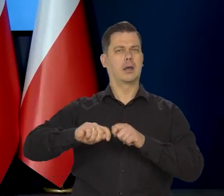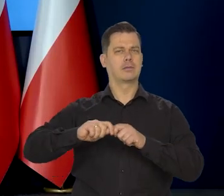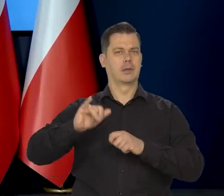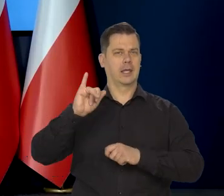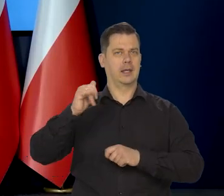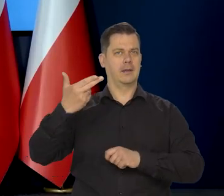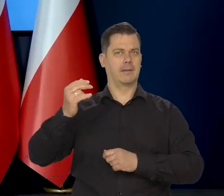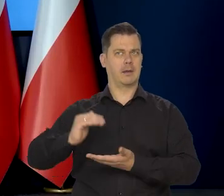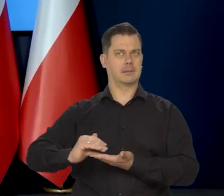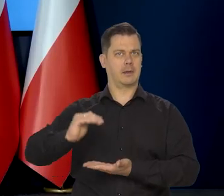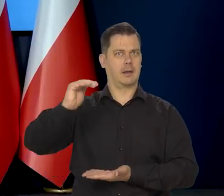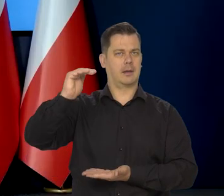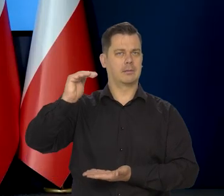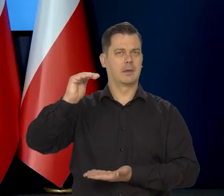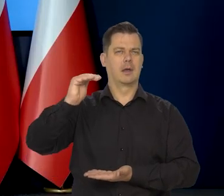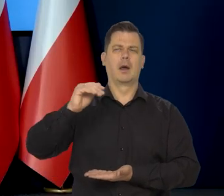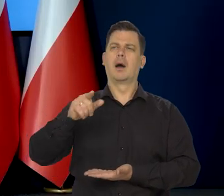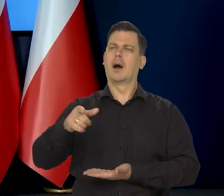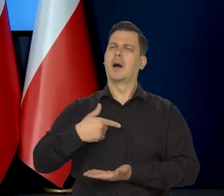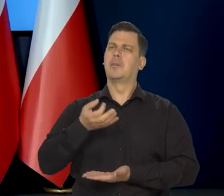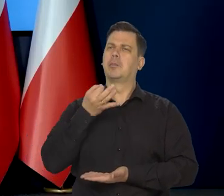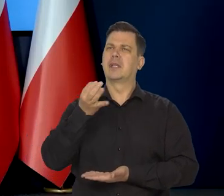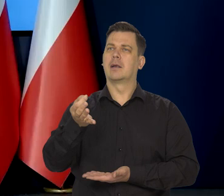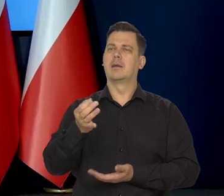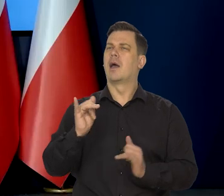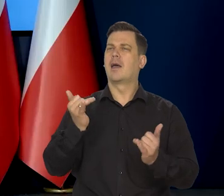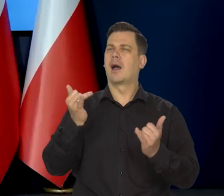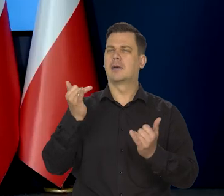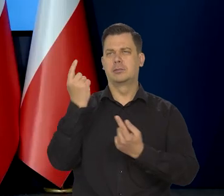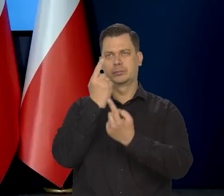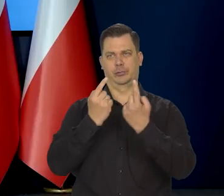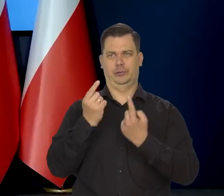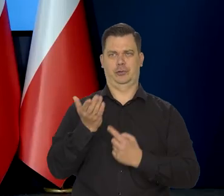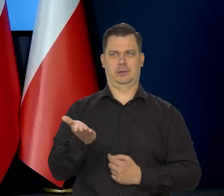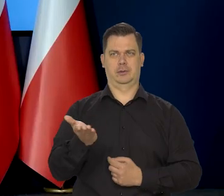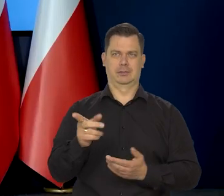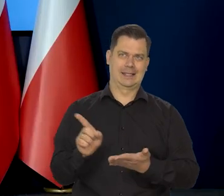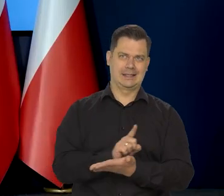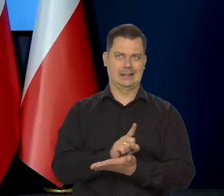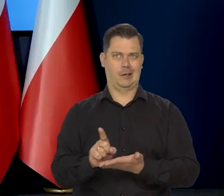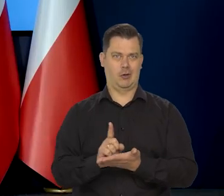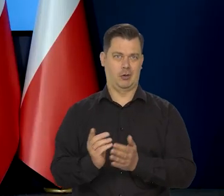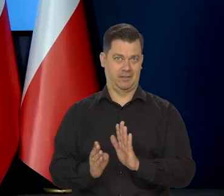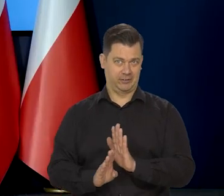W związku z tym jakie Pan widzi w tym względzie ryzyka? Jak? Jak duże?